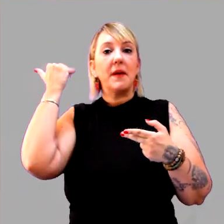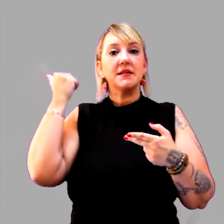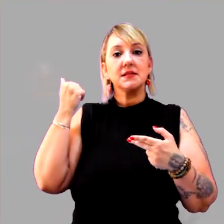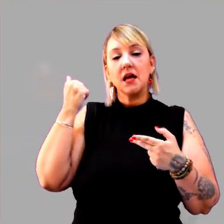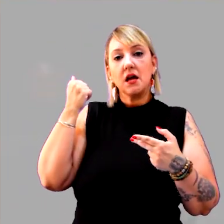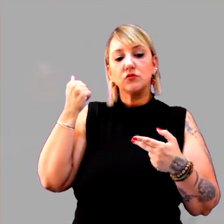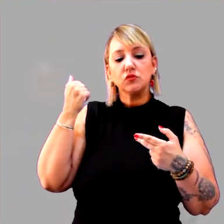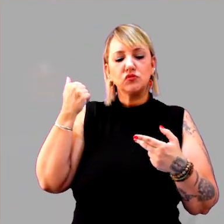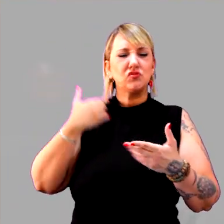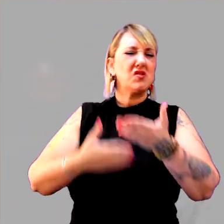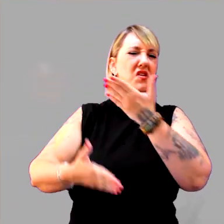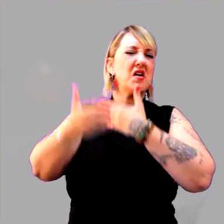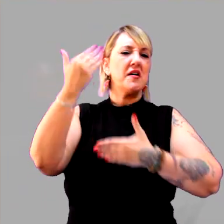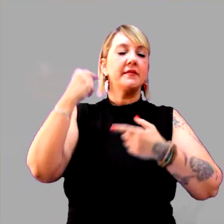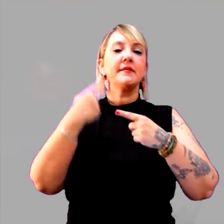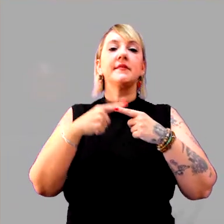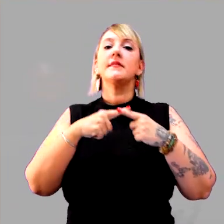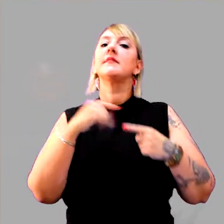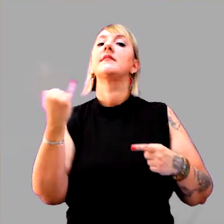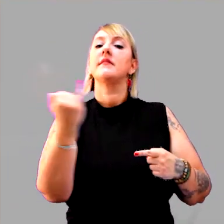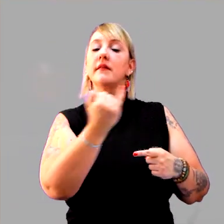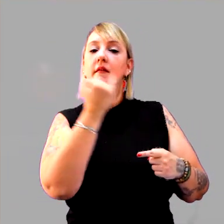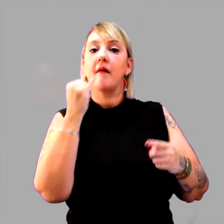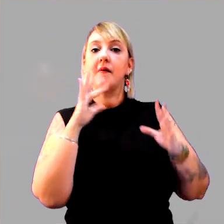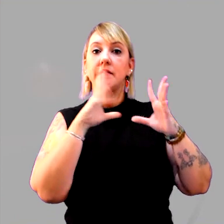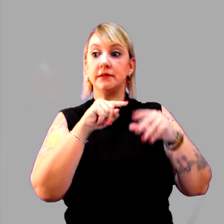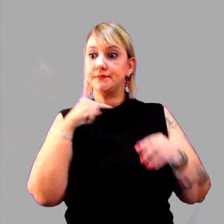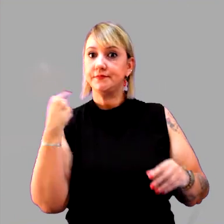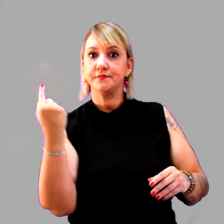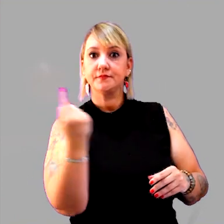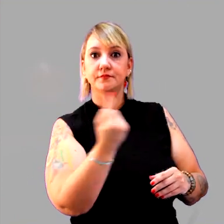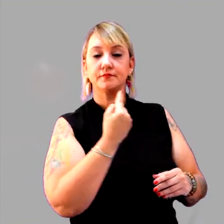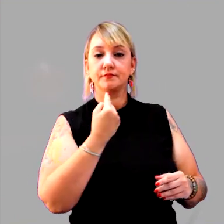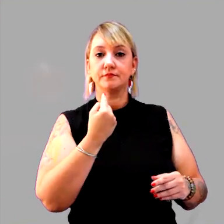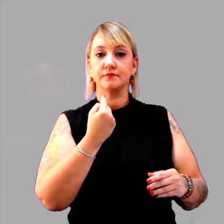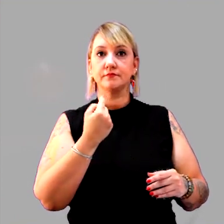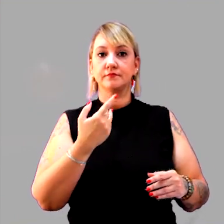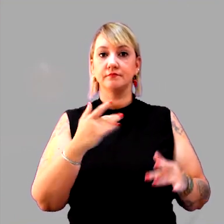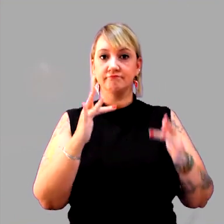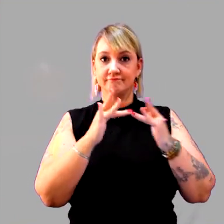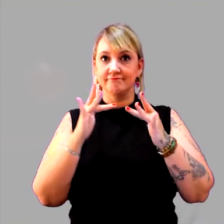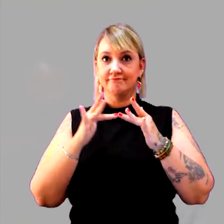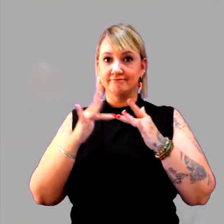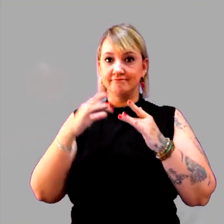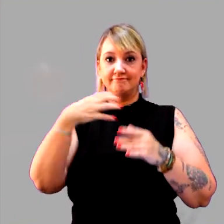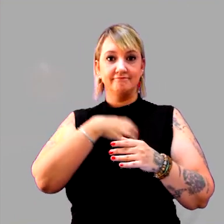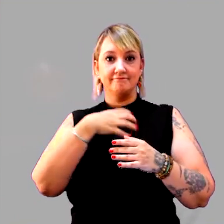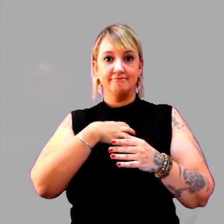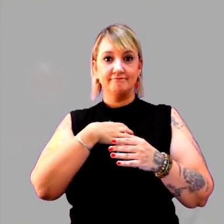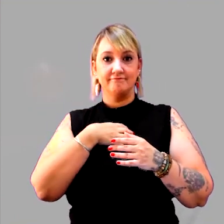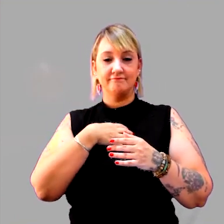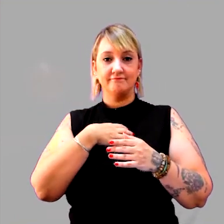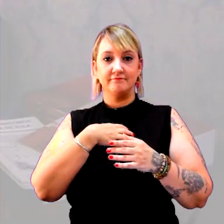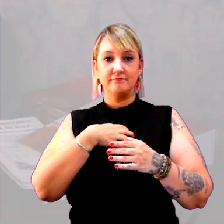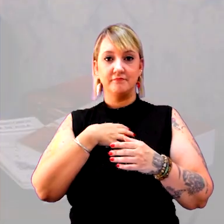Por que é importante que todos nós combinemos uma mesma forma de medir o tempo?